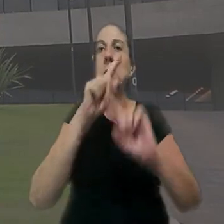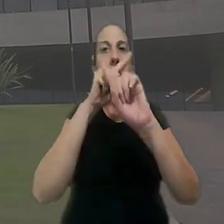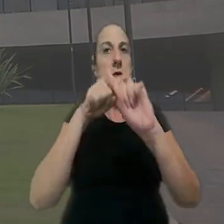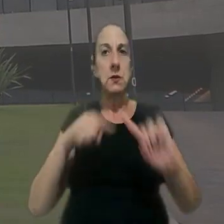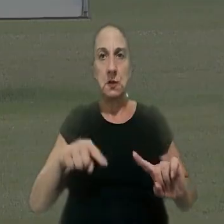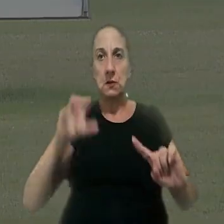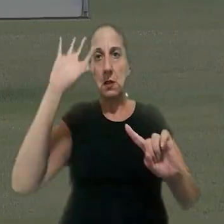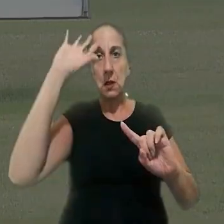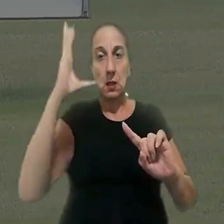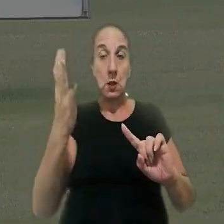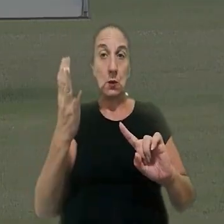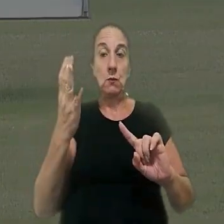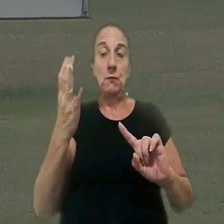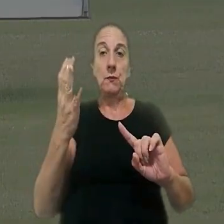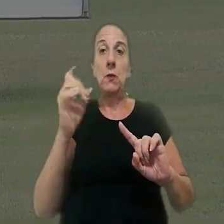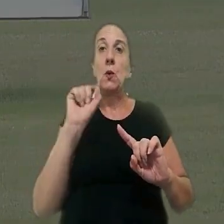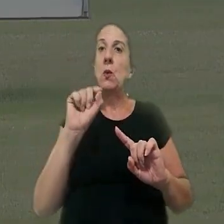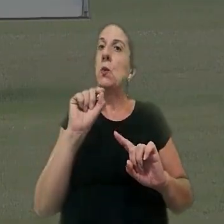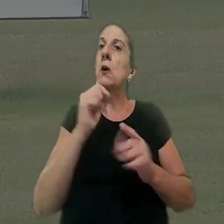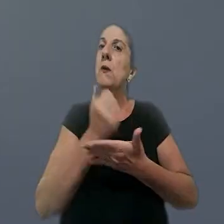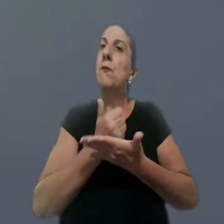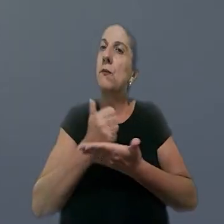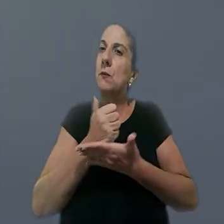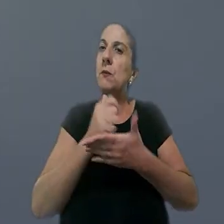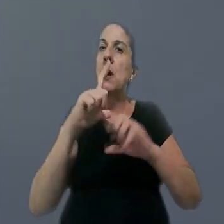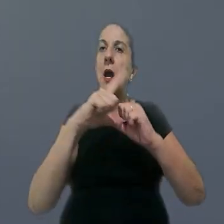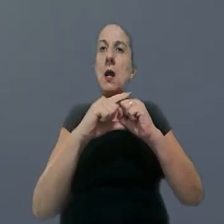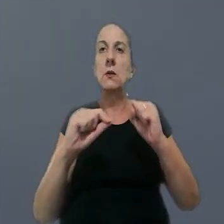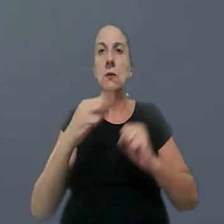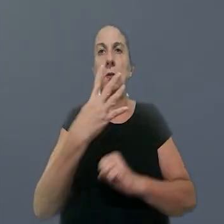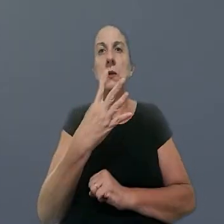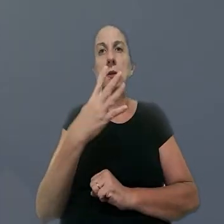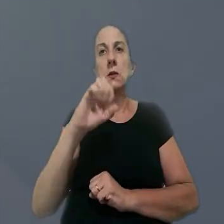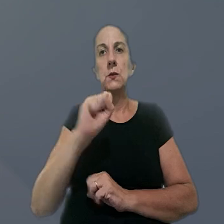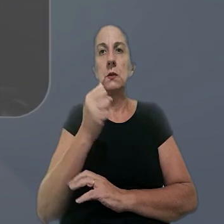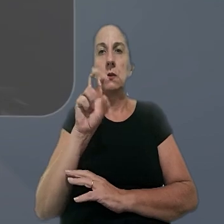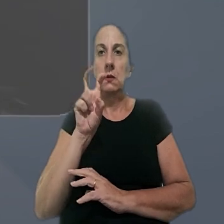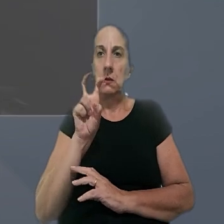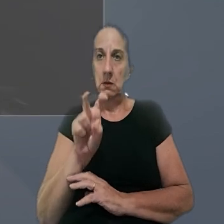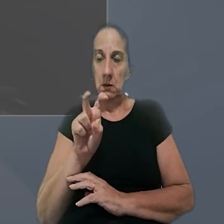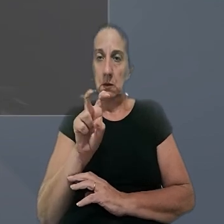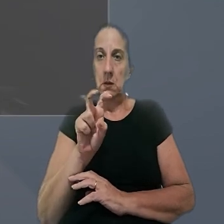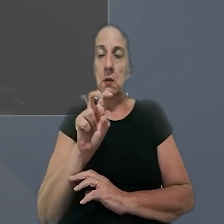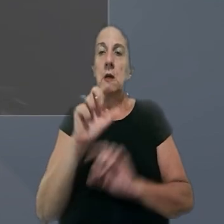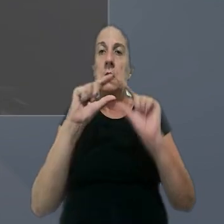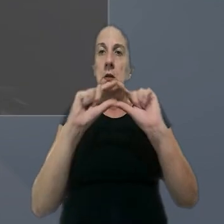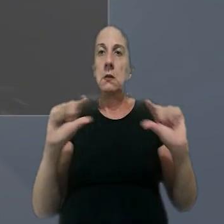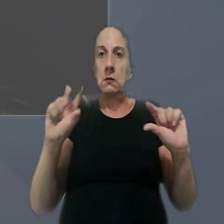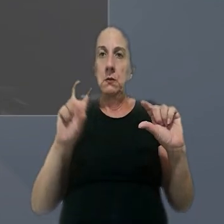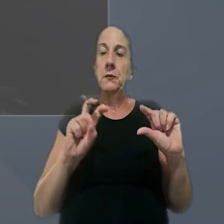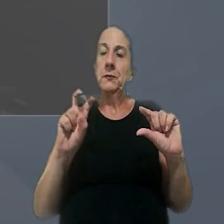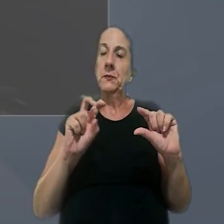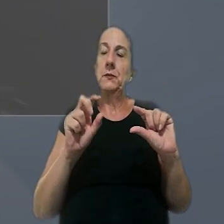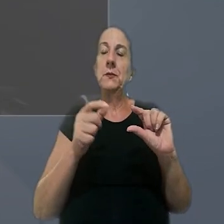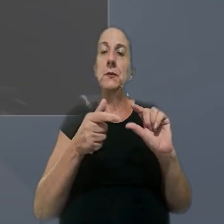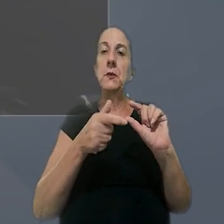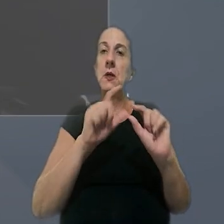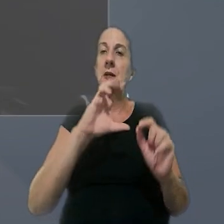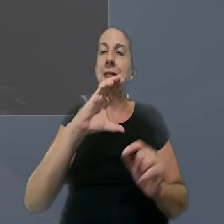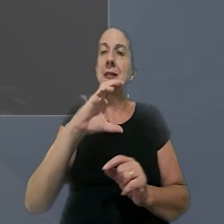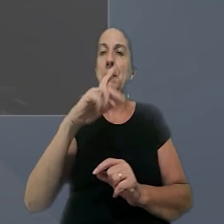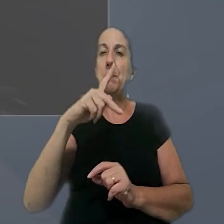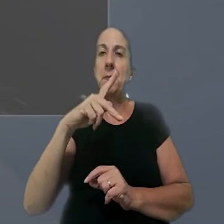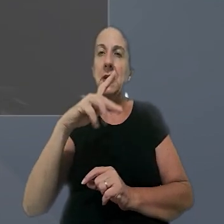para desfazer uma decisão definitiva. O fundamento foi o artigo 485, inciso 5º do antigo CPC,